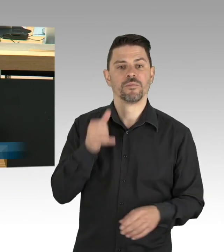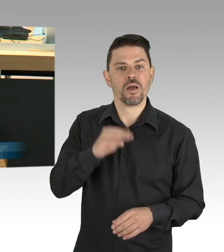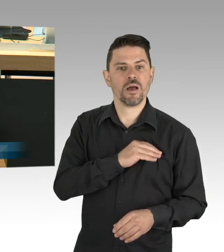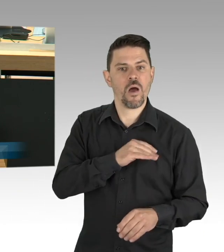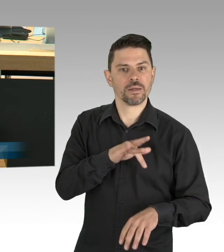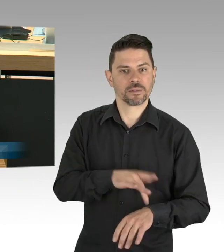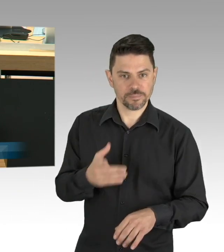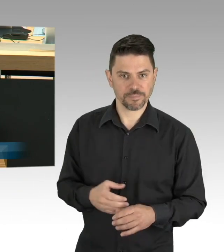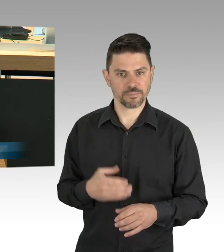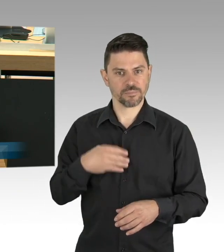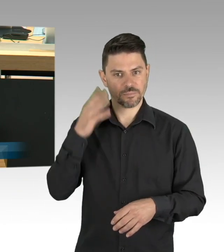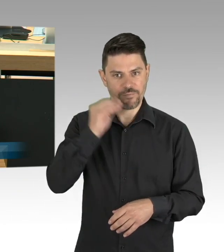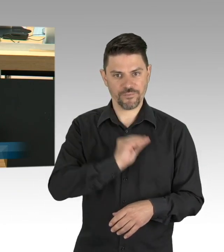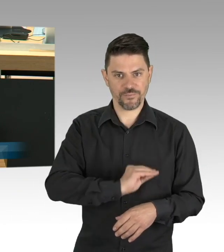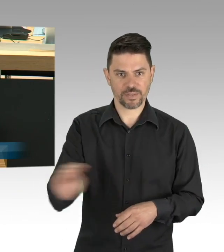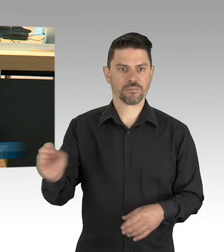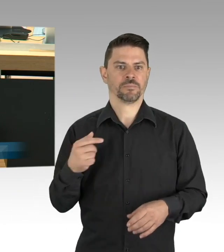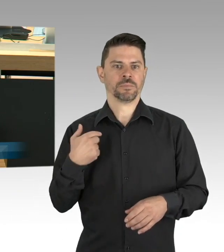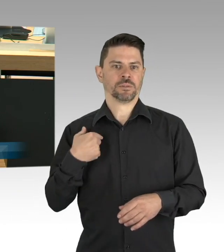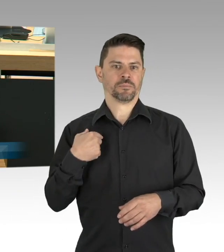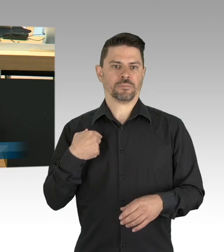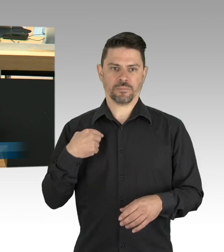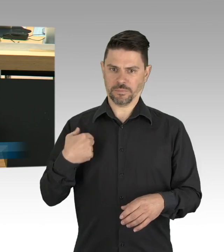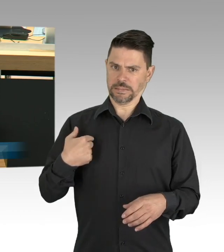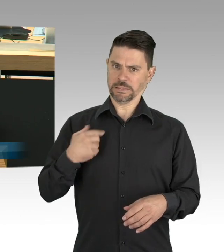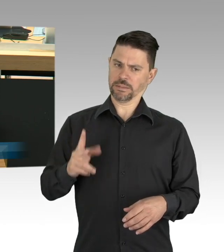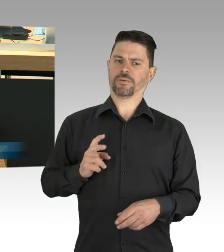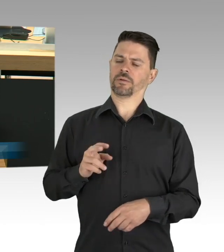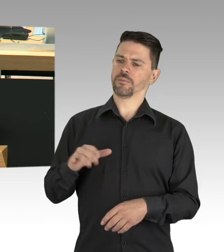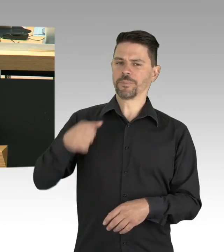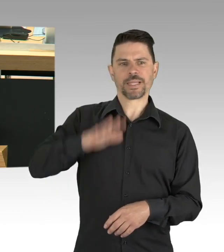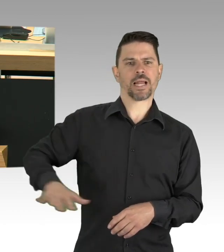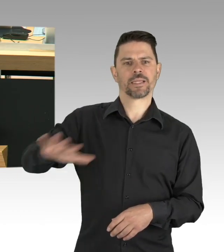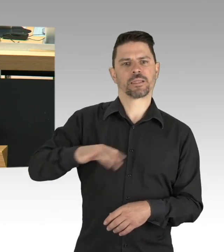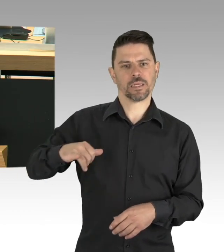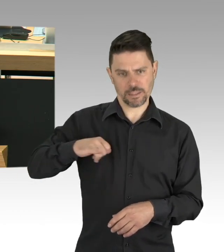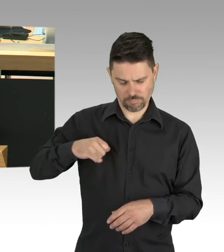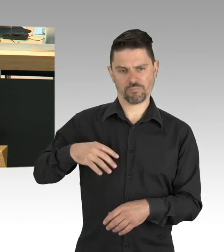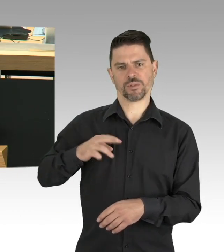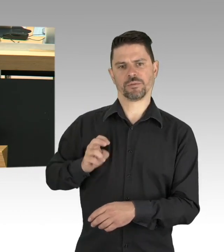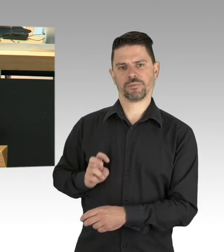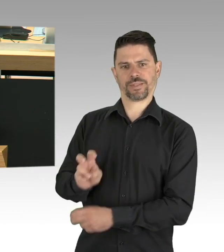und der weltweit anerkannten Wissenschaftler Berlins einen Infektionsschutzplan für Gastronomie